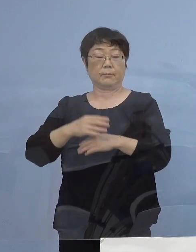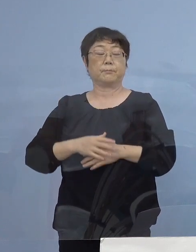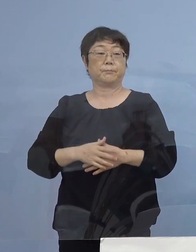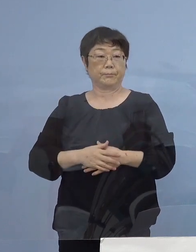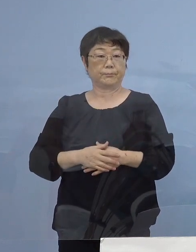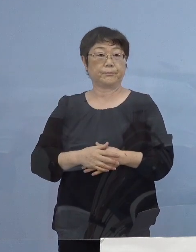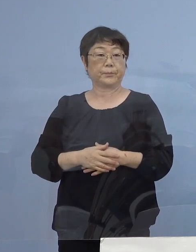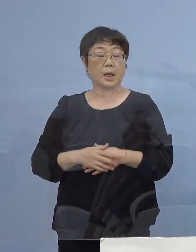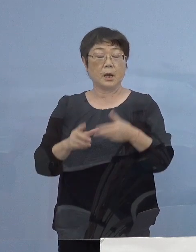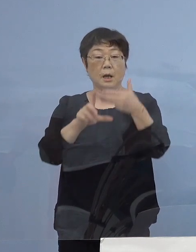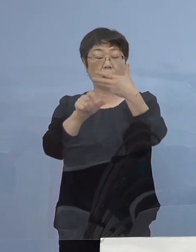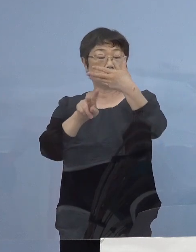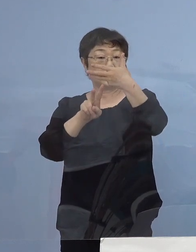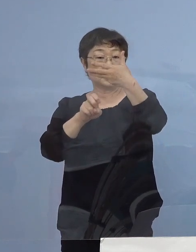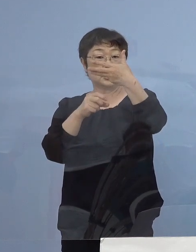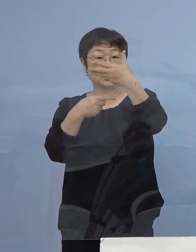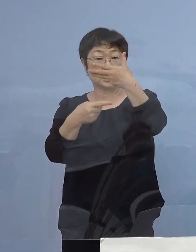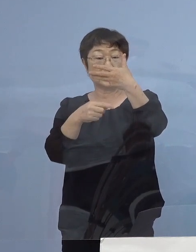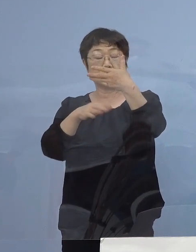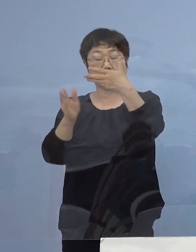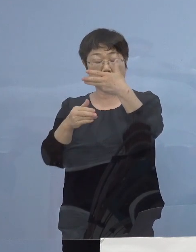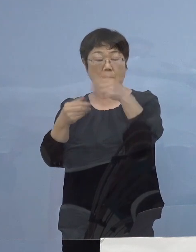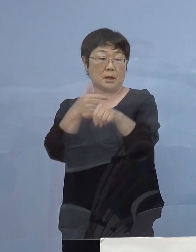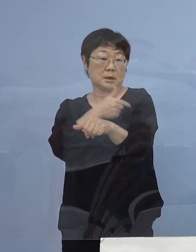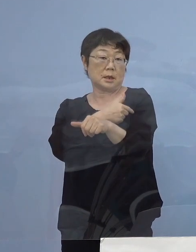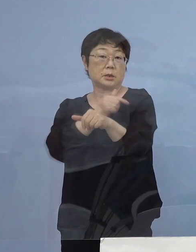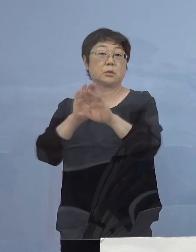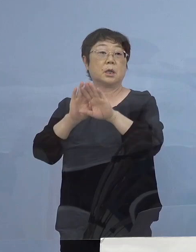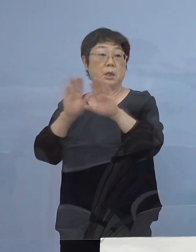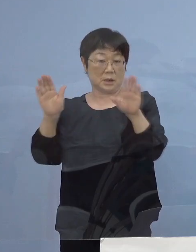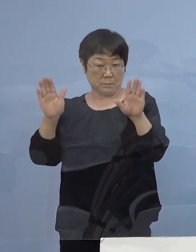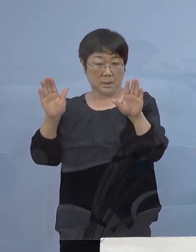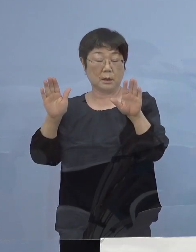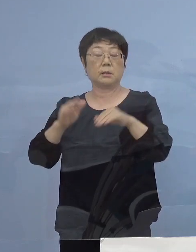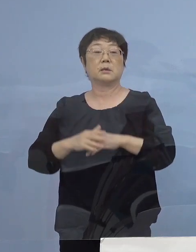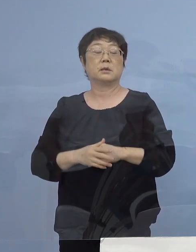8月21日から接種 こちらを開始しているところで